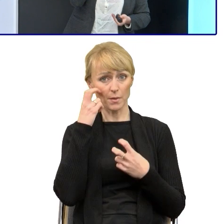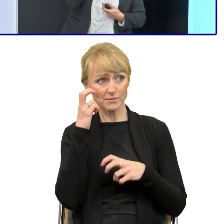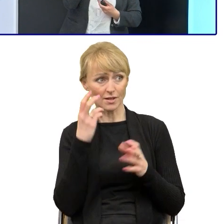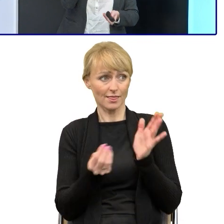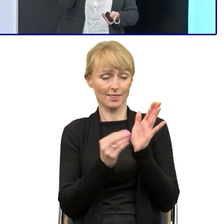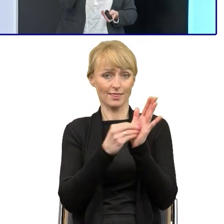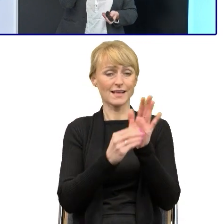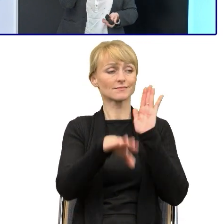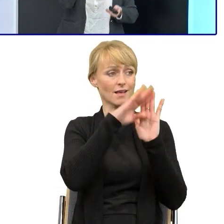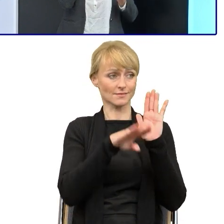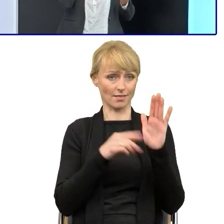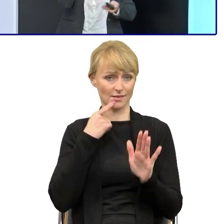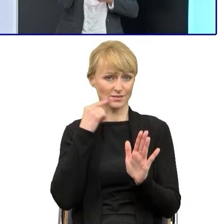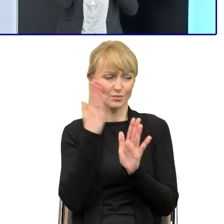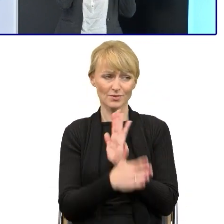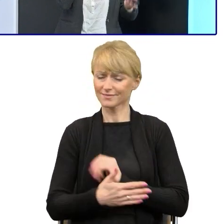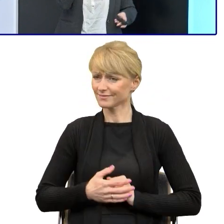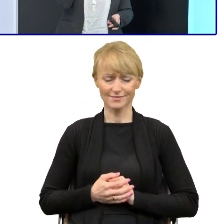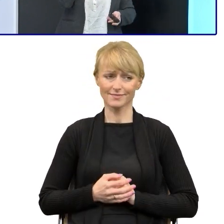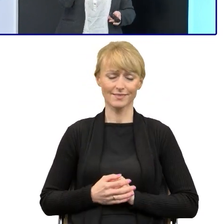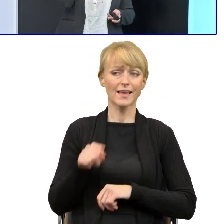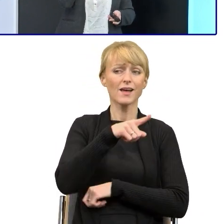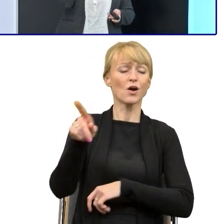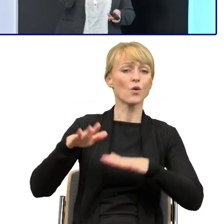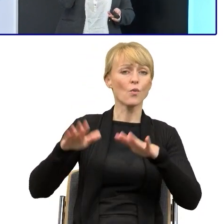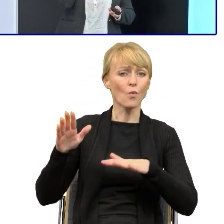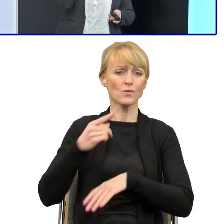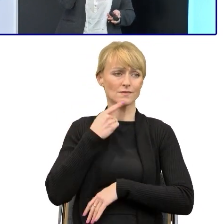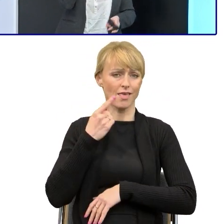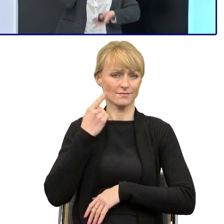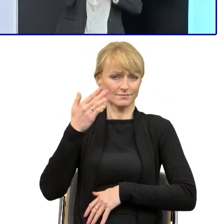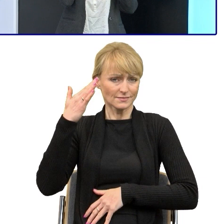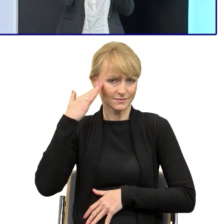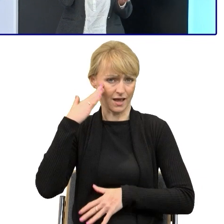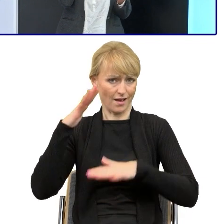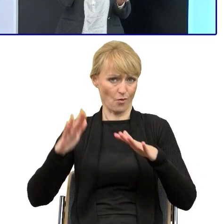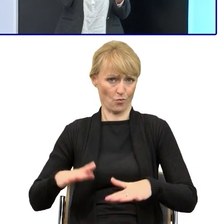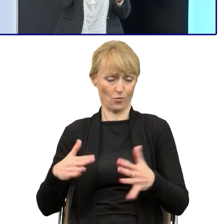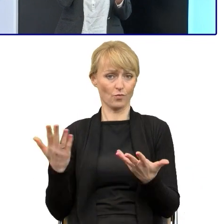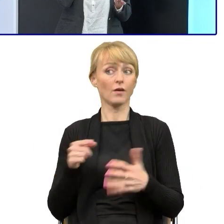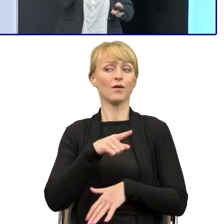tylko mądrzejsi ode mnie to językoznawcy znani w całym kraju, opracowali te zasady.